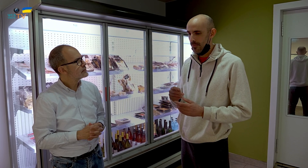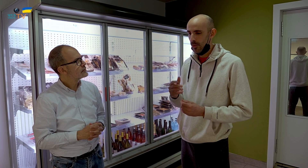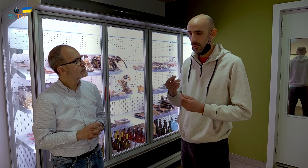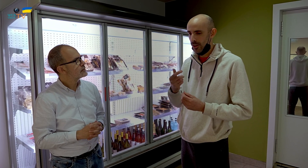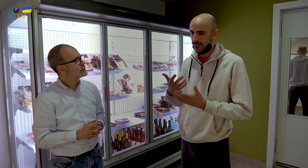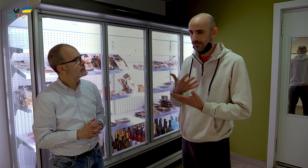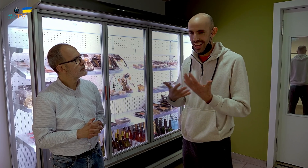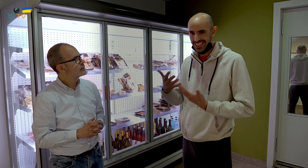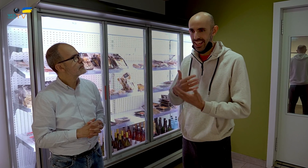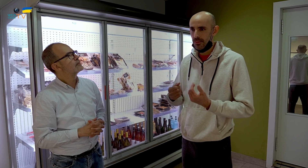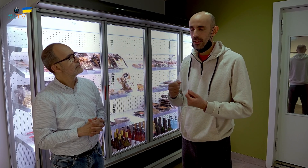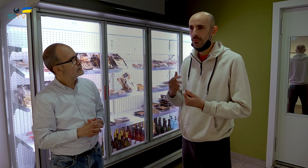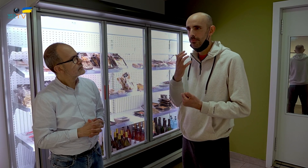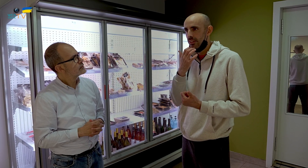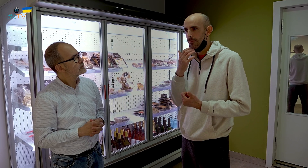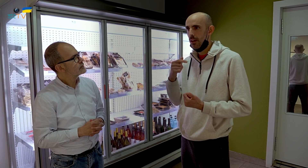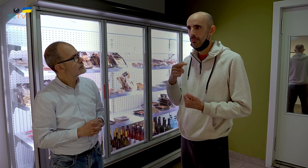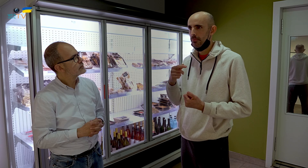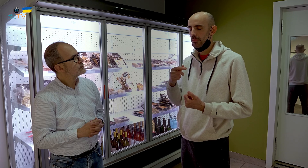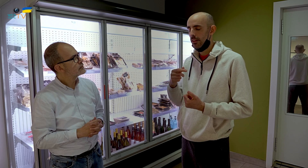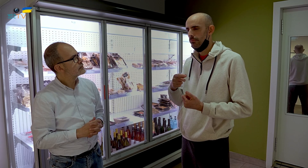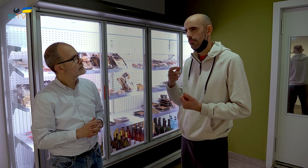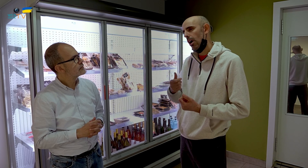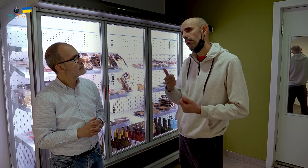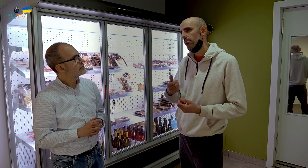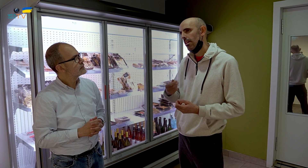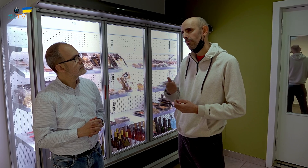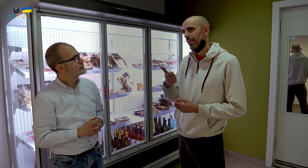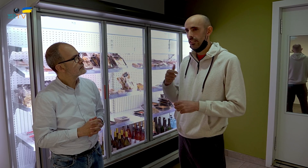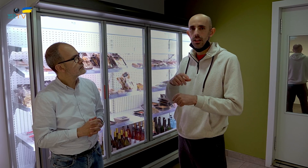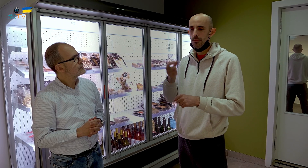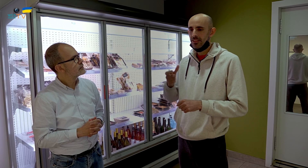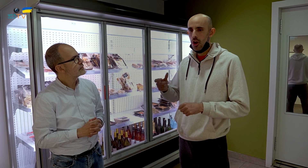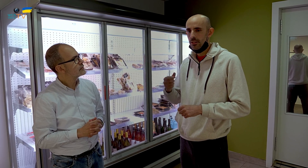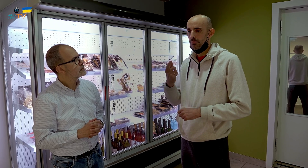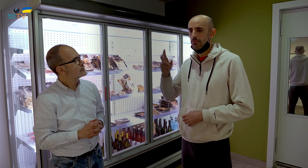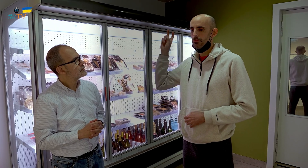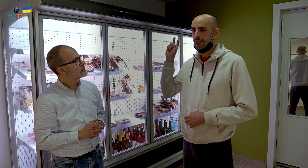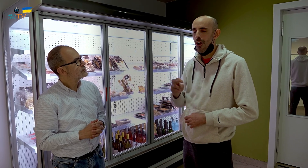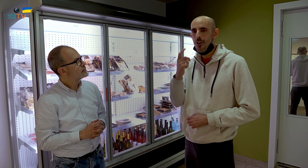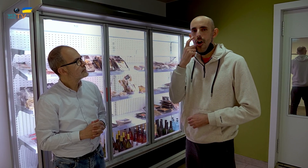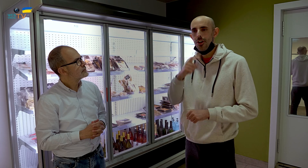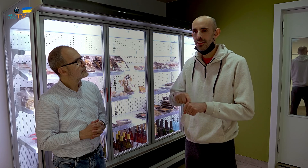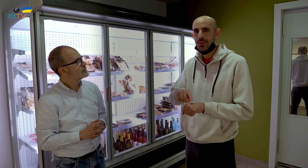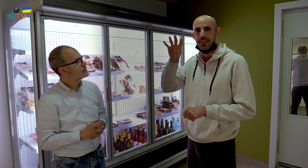Un poco de todo. Hay más personas que compran comida que conocen como la típica catalana: